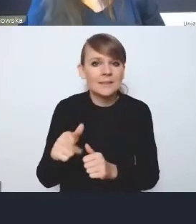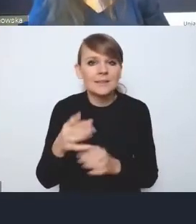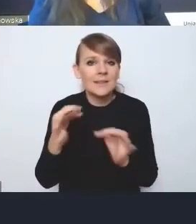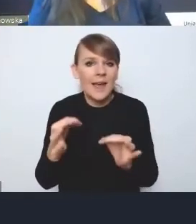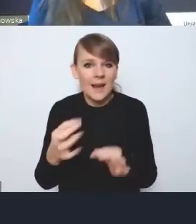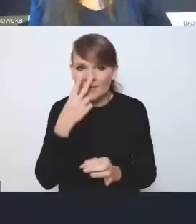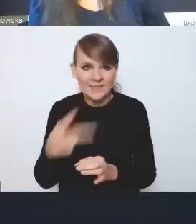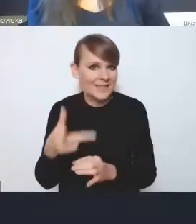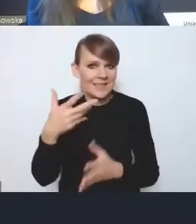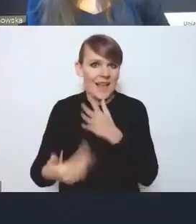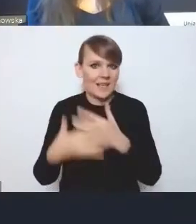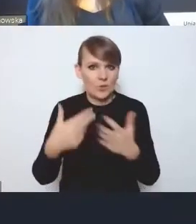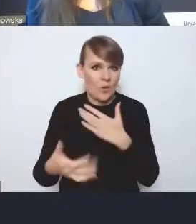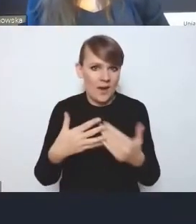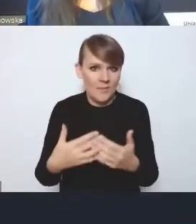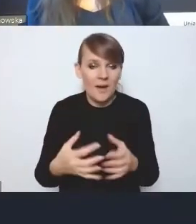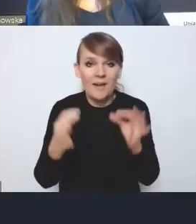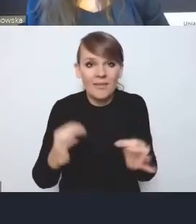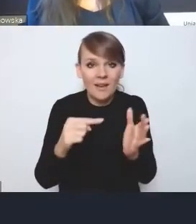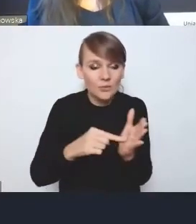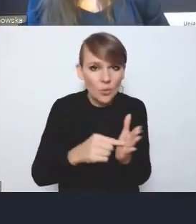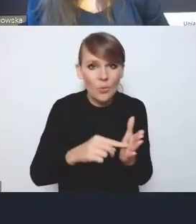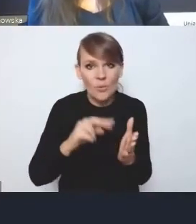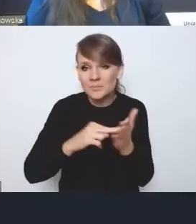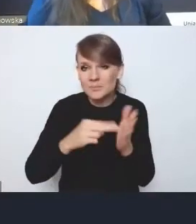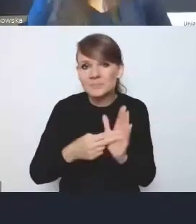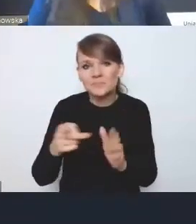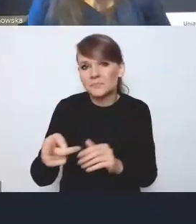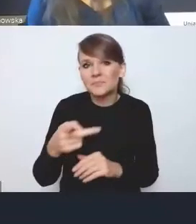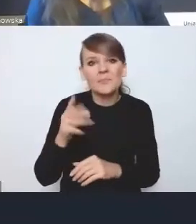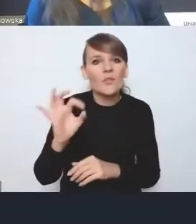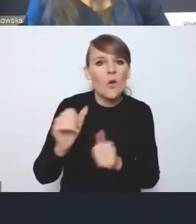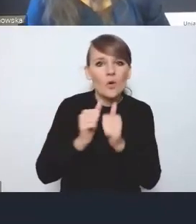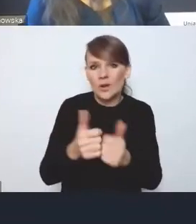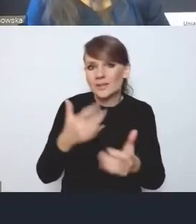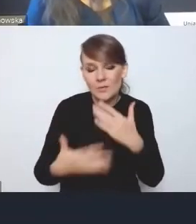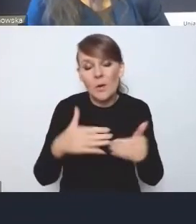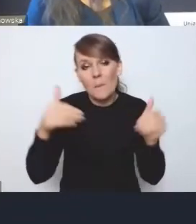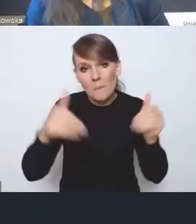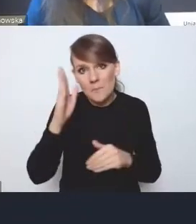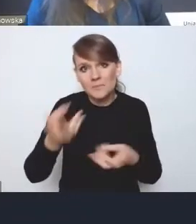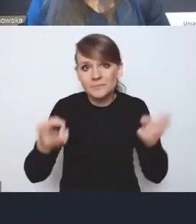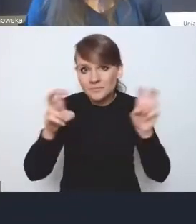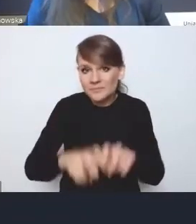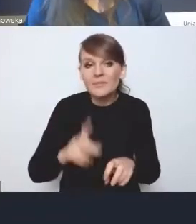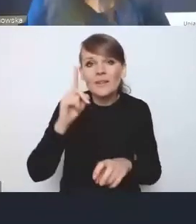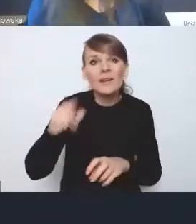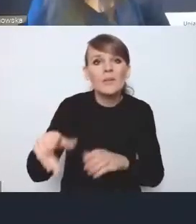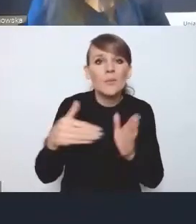w takiej formie, w jakiej ona występuje, ponieważ oczywiście może będą stworzone, ale ona wymaga jakiegoś umocowania prawnego,